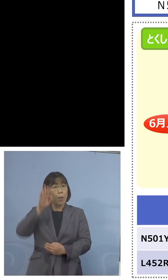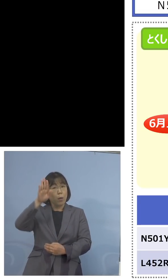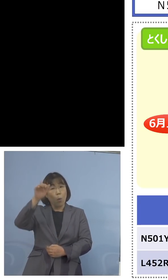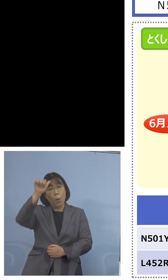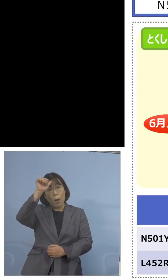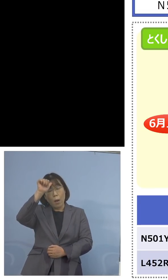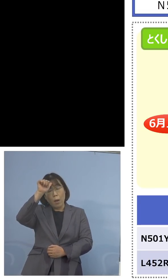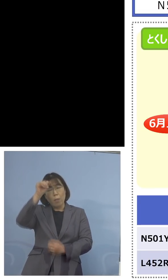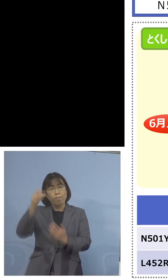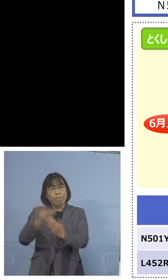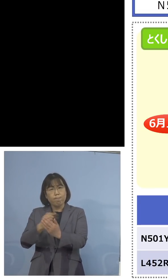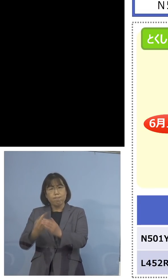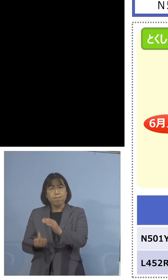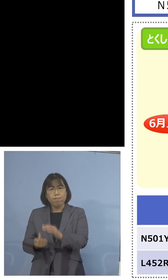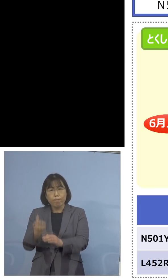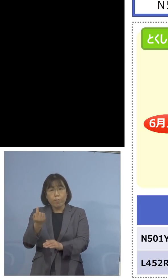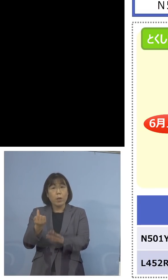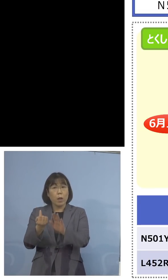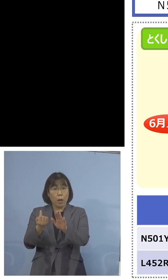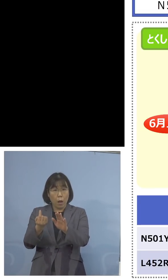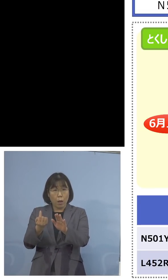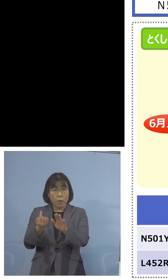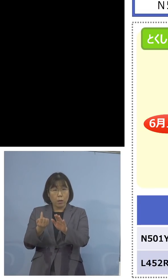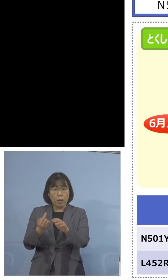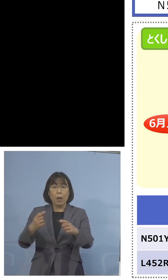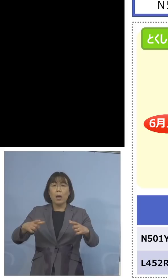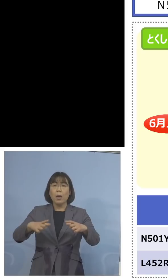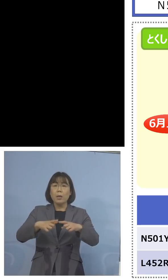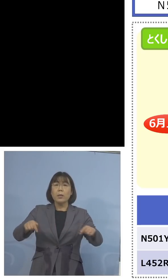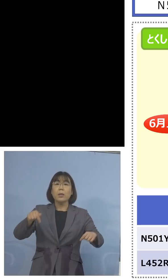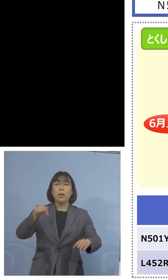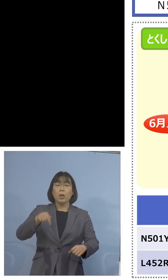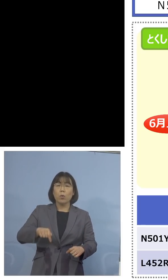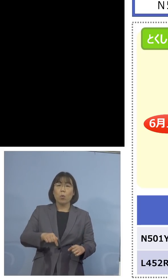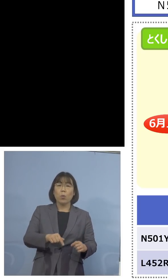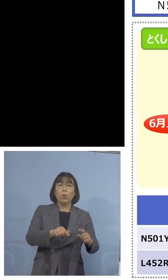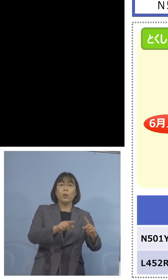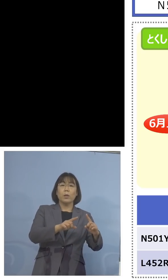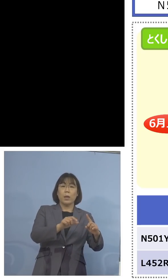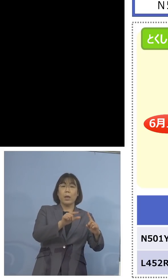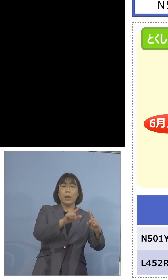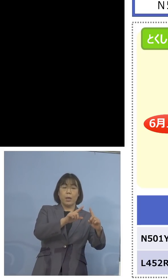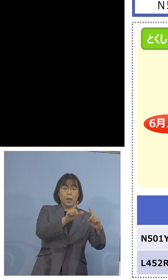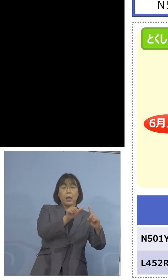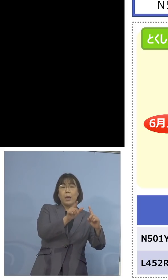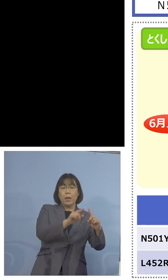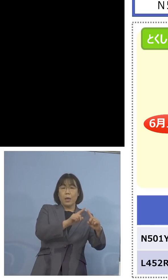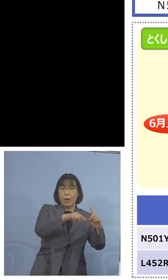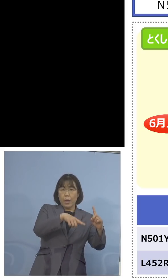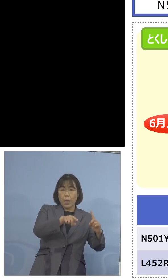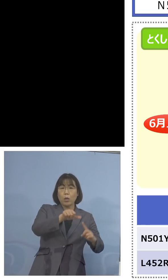出てくるということになって、また 全国でN501Yに置き換わった、そこで